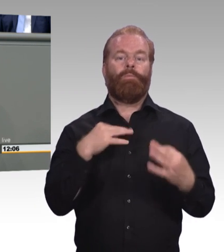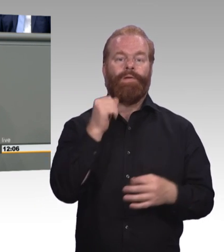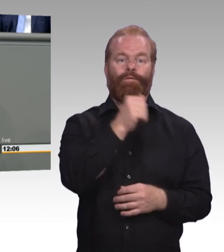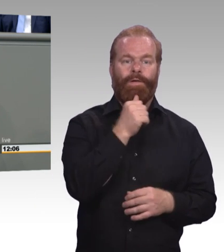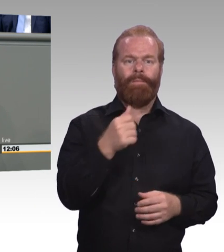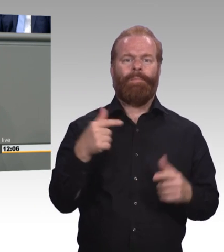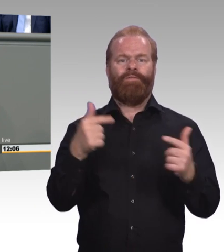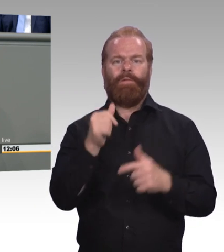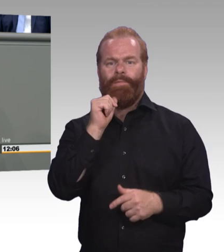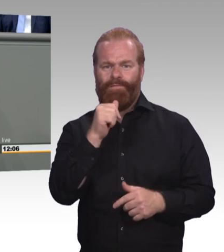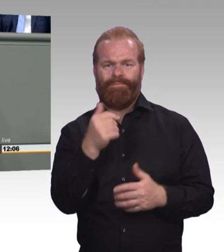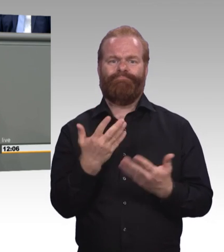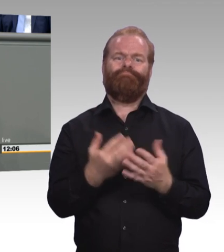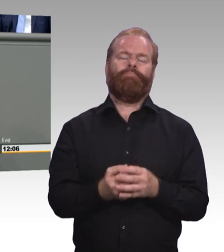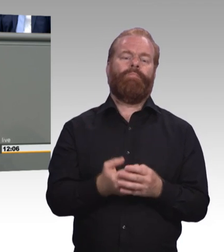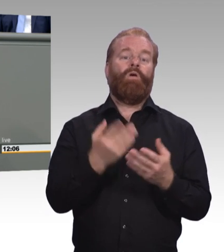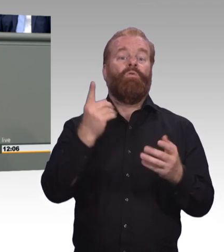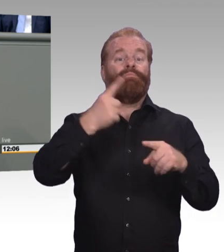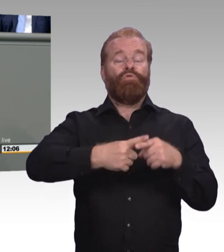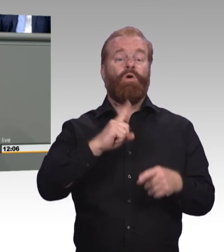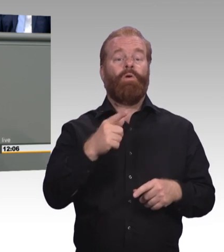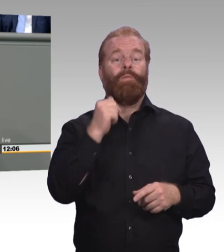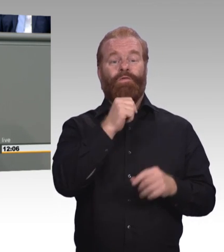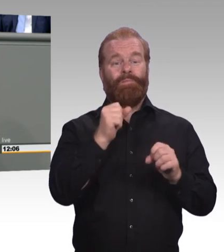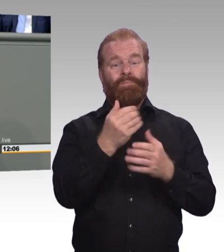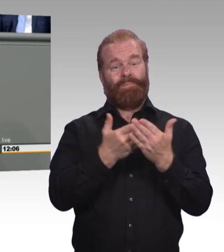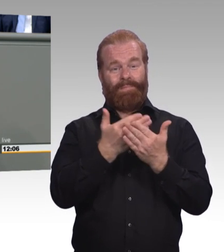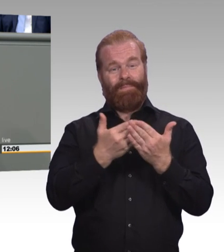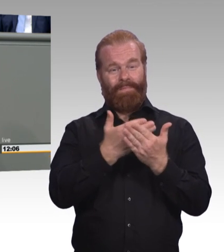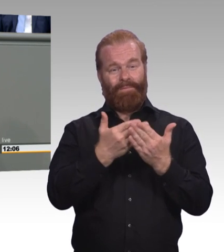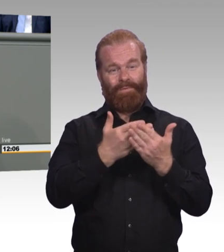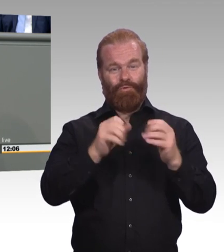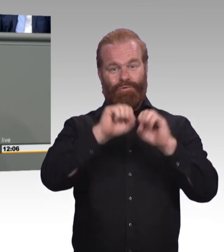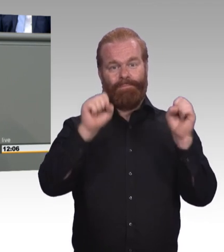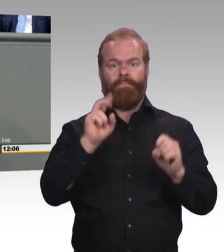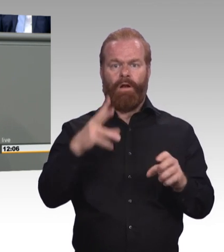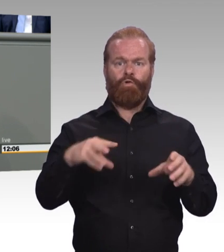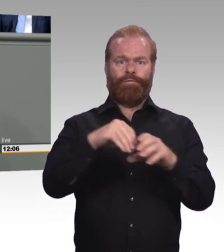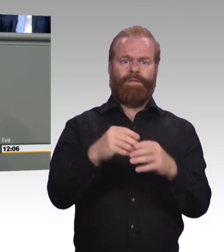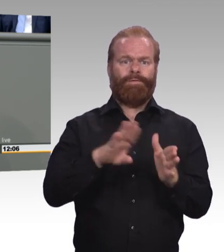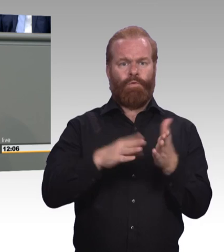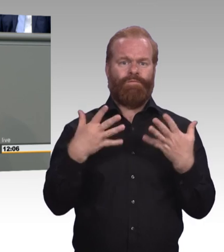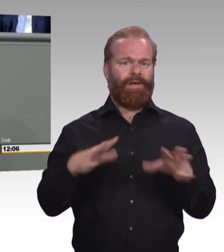größte Fachkräftebedarf besteht. Das geht uns alle an. Und das sind drängende Fragen, denen Sie sich endlich stellen sollten.